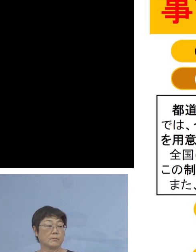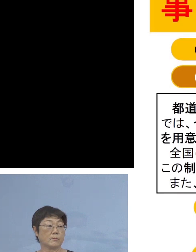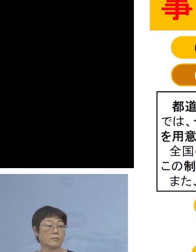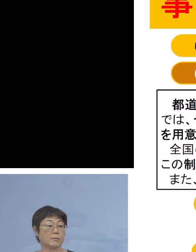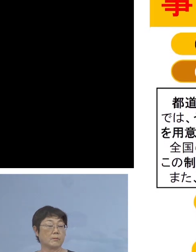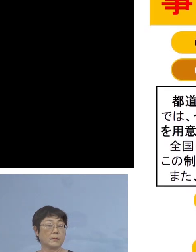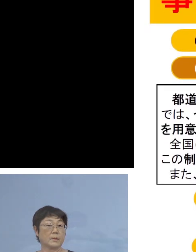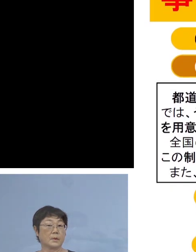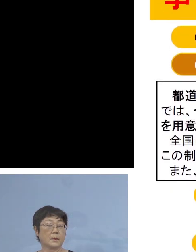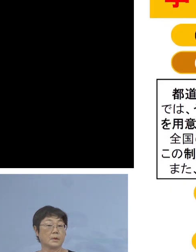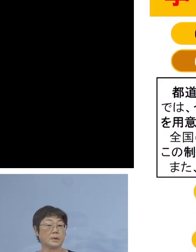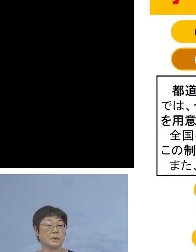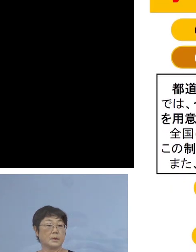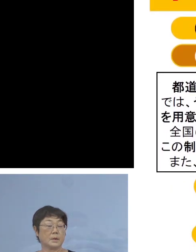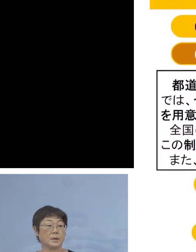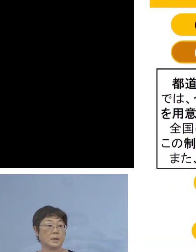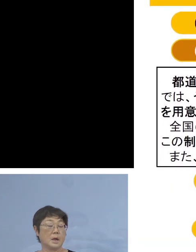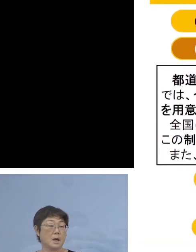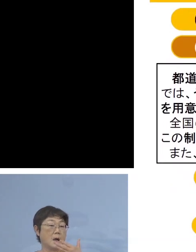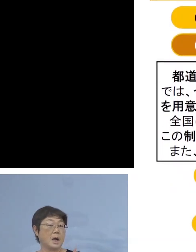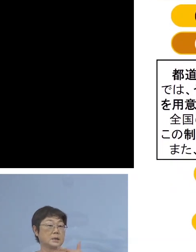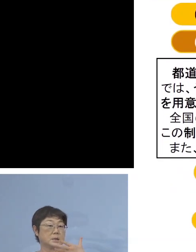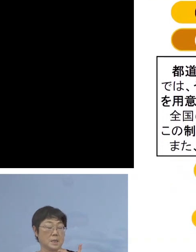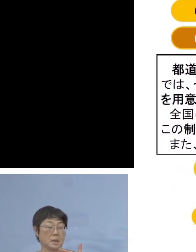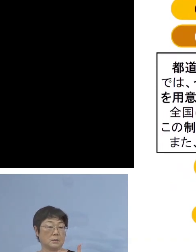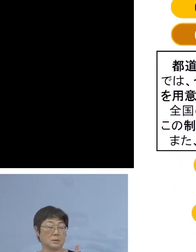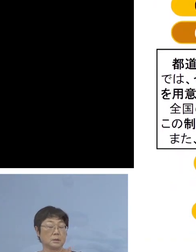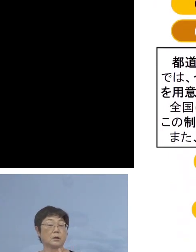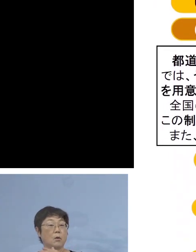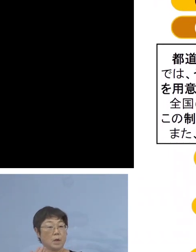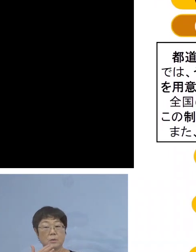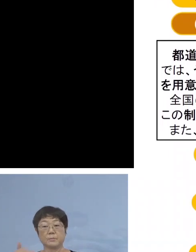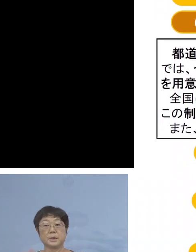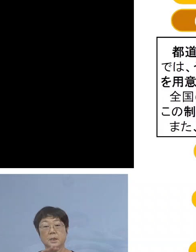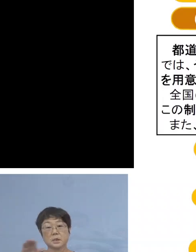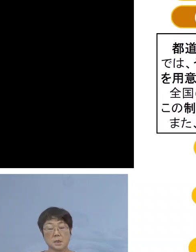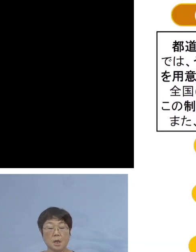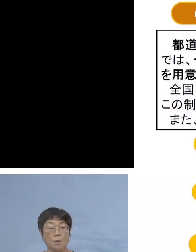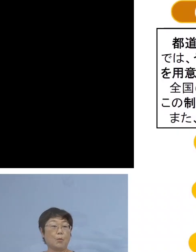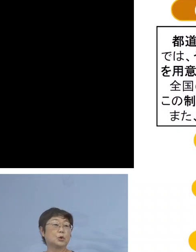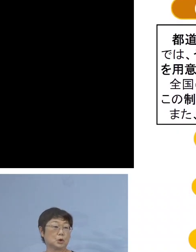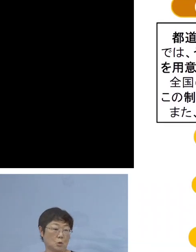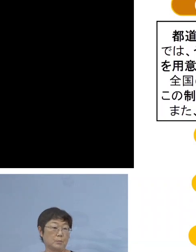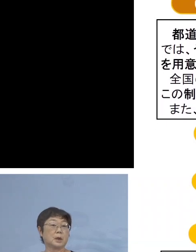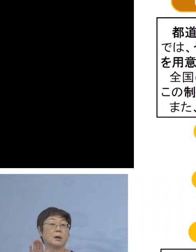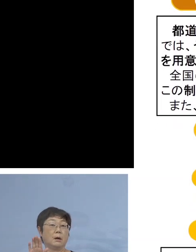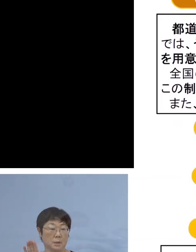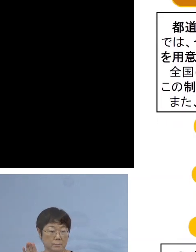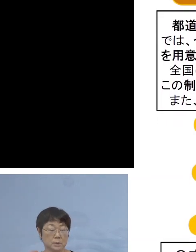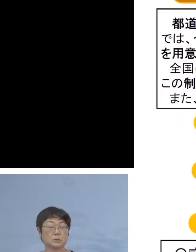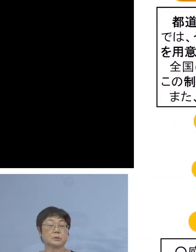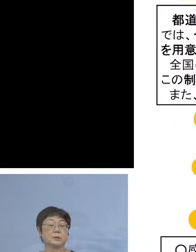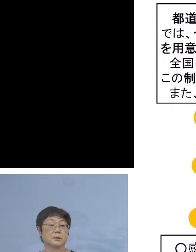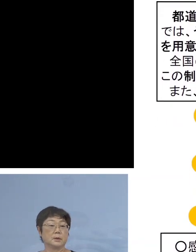もう既に8,000（名）を超える皆様方から お申し込みいただいているところでありますので